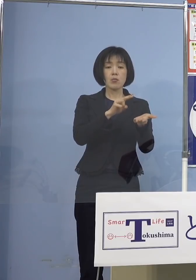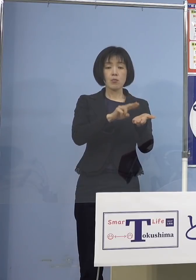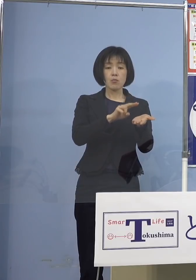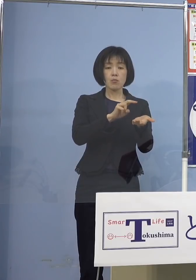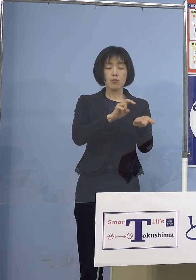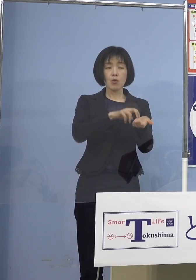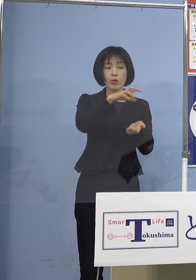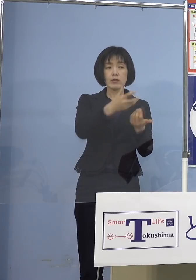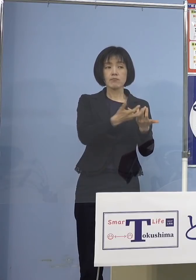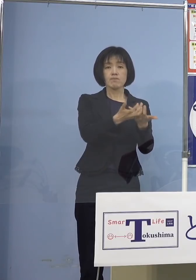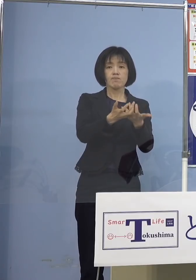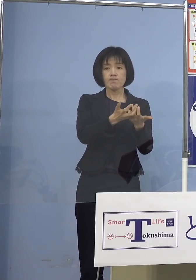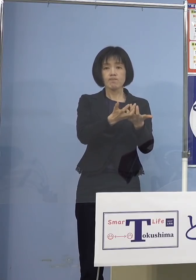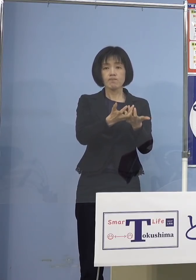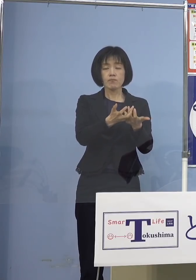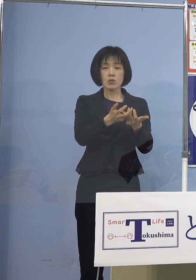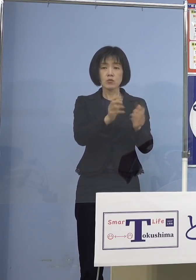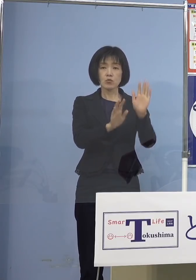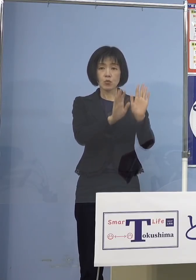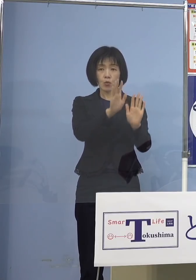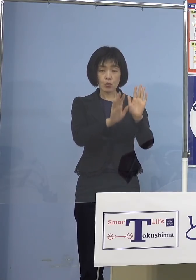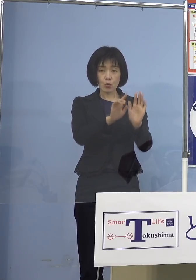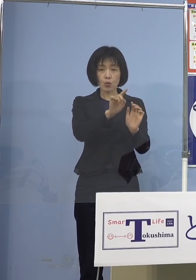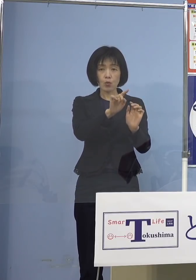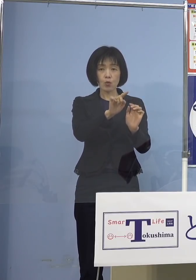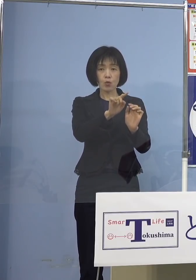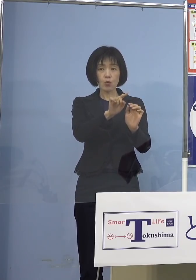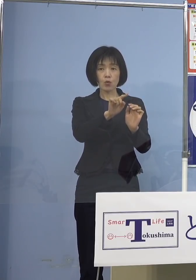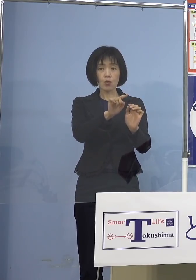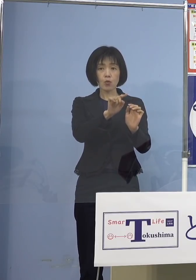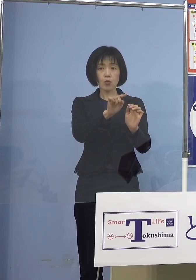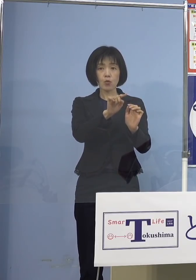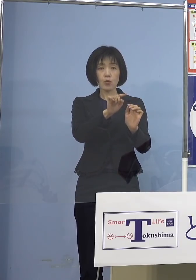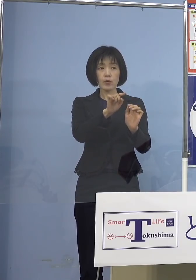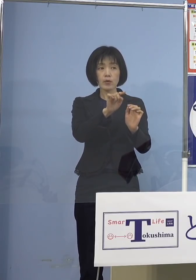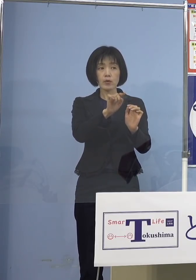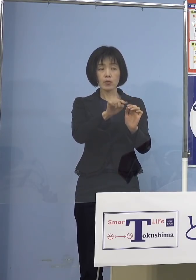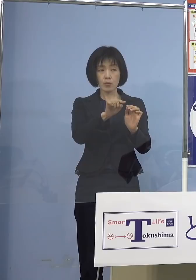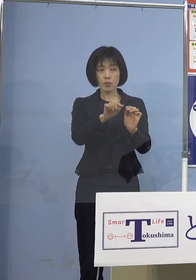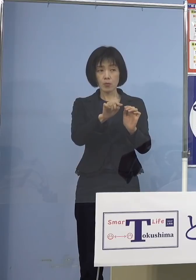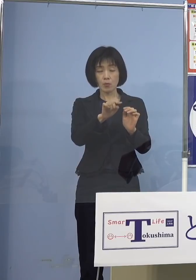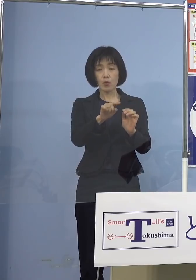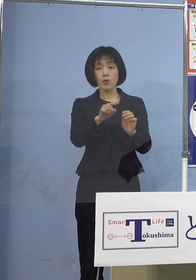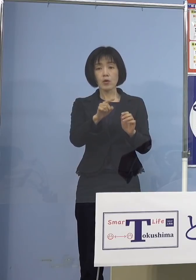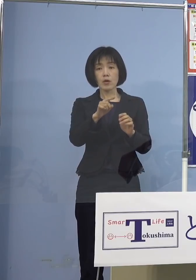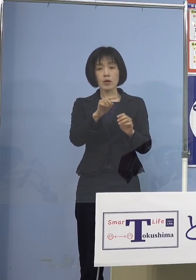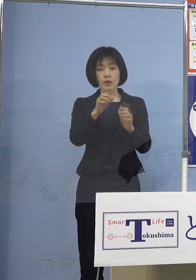そういったところを より知事としても見てもらい 指標として注目してもらいたいなと （知事） ですから当然